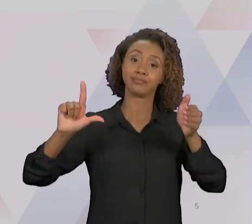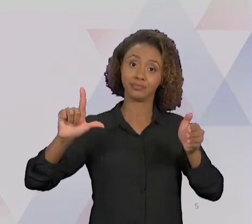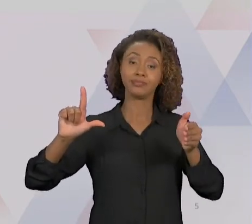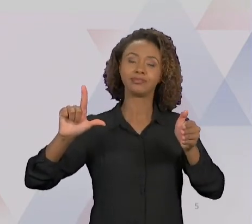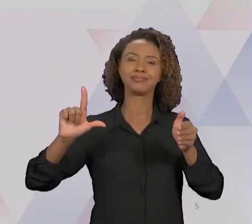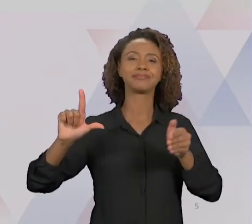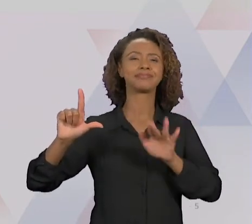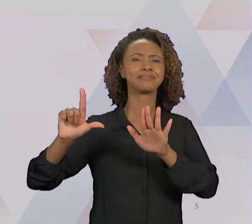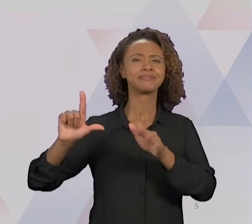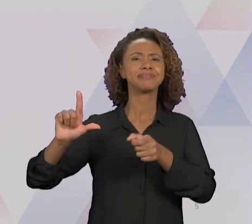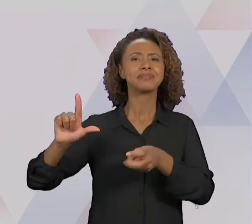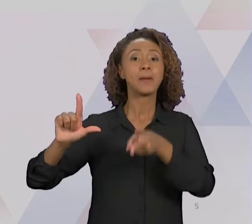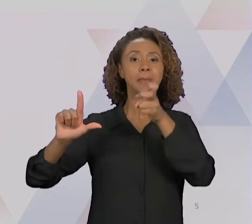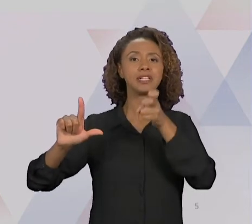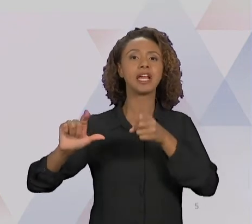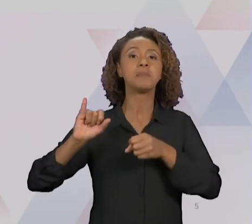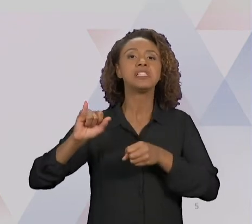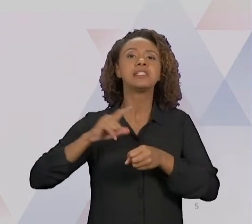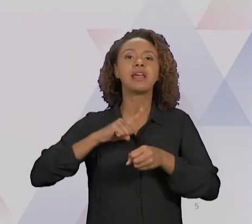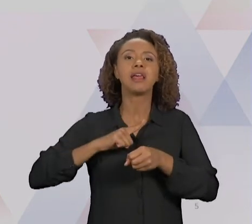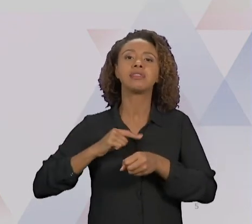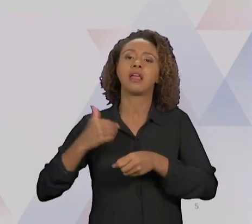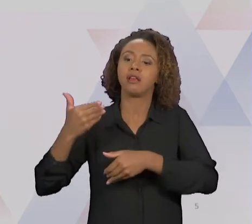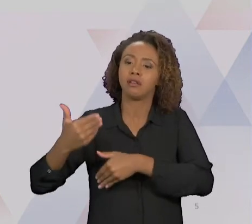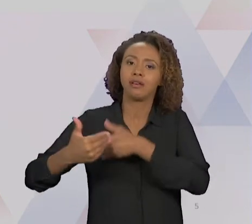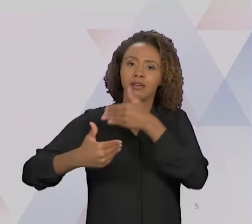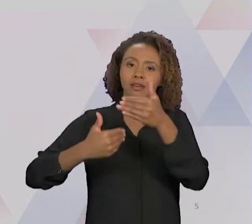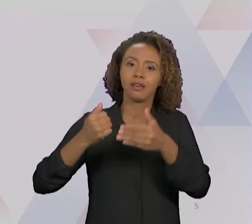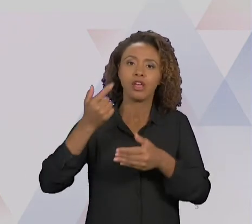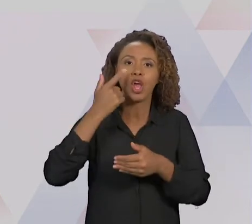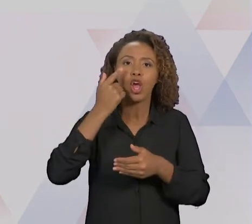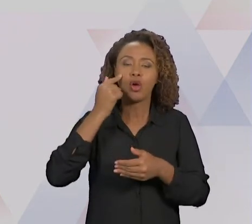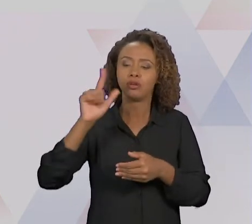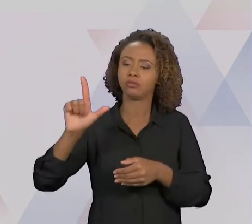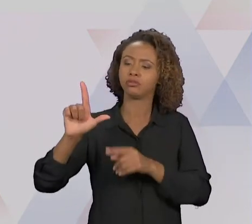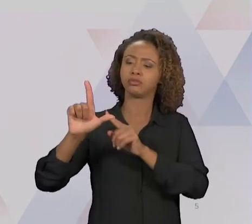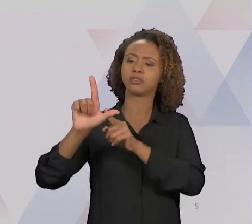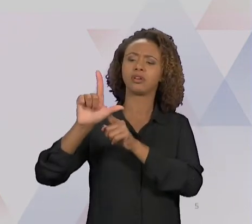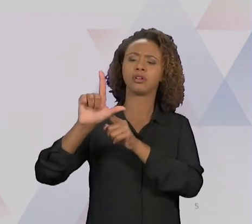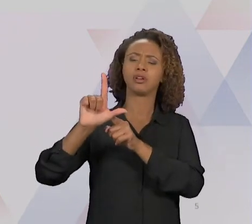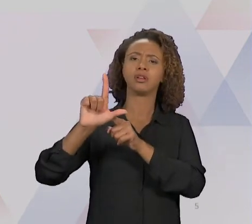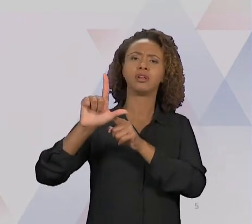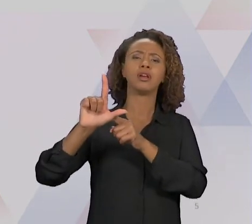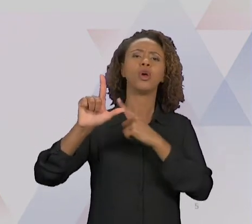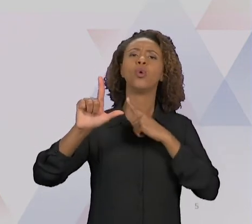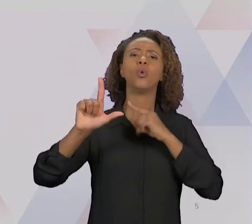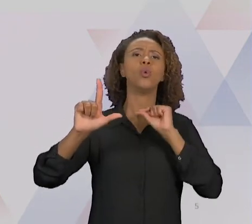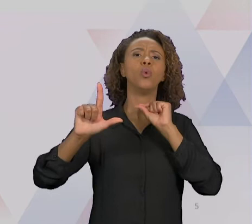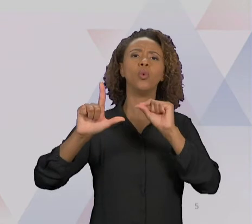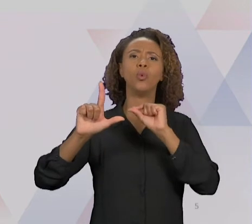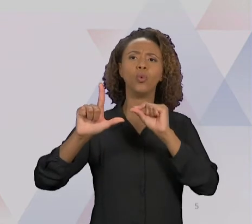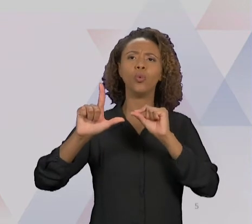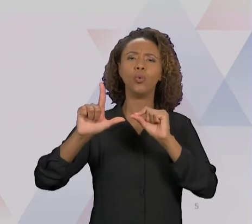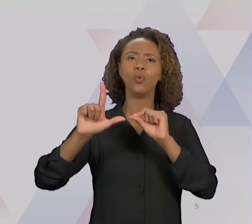AQUI NA MELHORIA CONTÍNUA UM ÂNGULO MUITO MENOR, OU SEJA, A MELHORIA SE DÁ AOS POUCOS. VOCÊ VAI